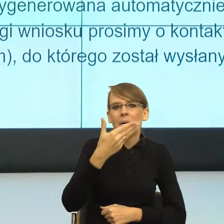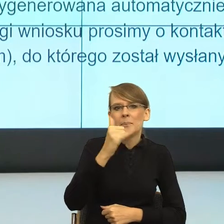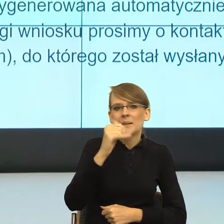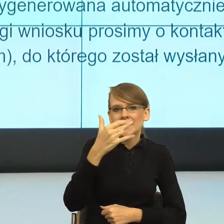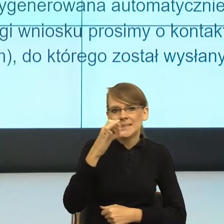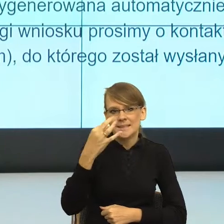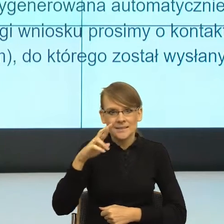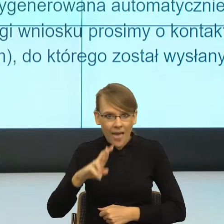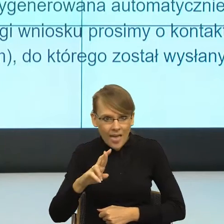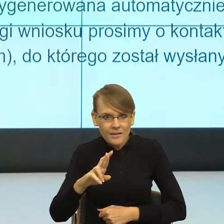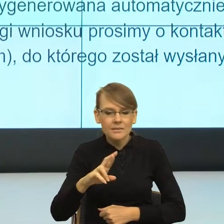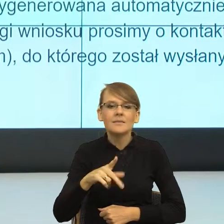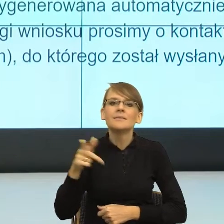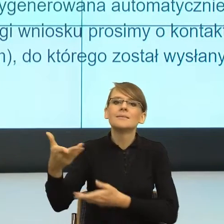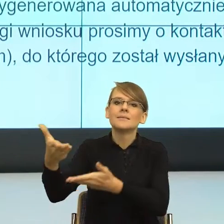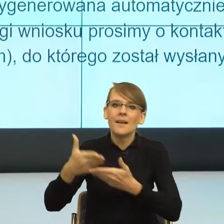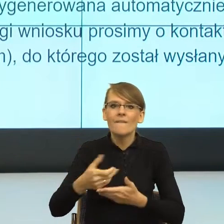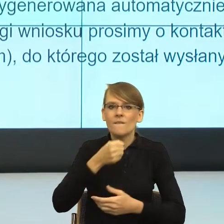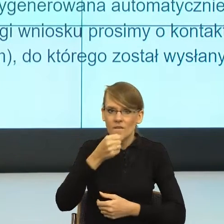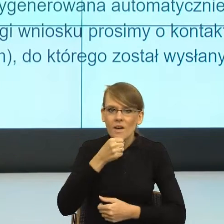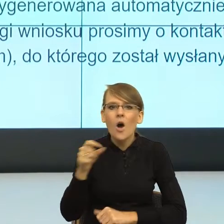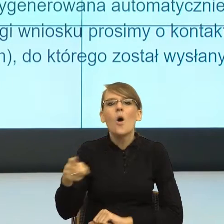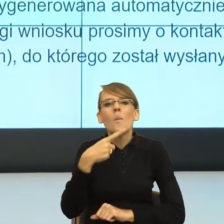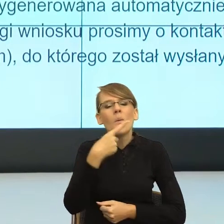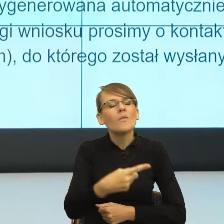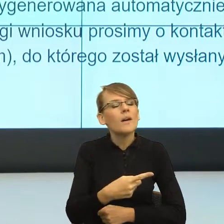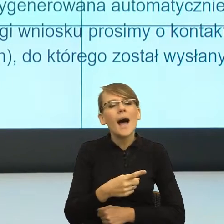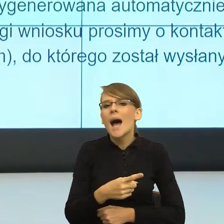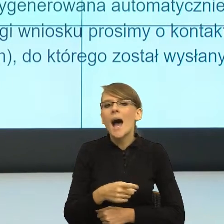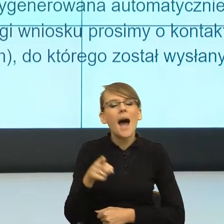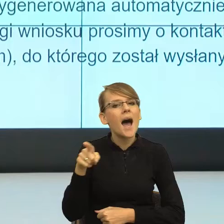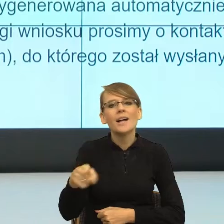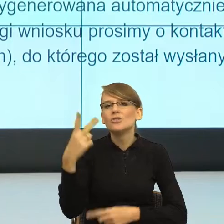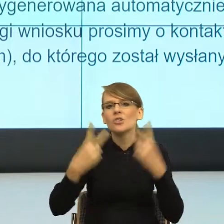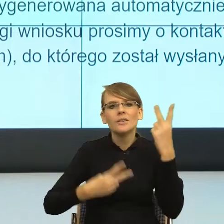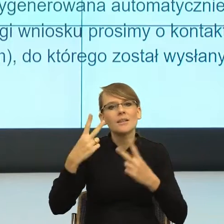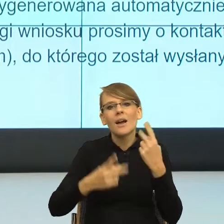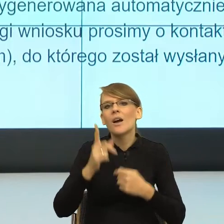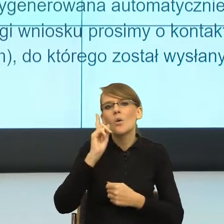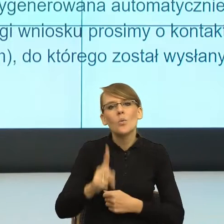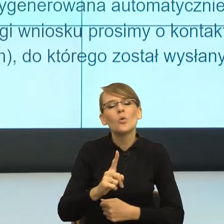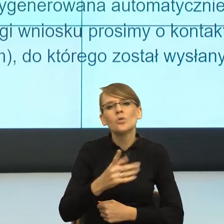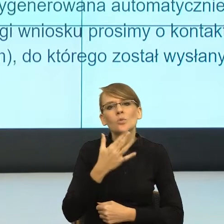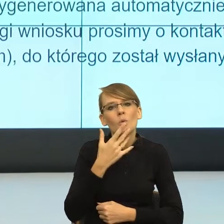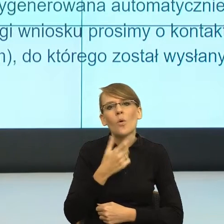wywiad i powiedziała, że ona owszem, udzieli wywiadu pod warunkiem, że dziennikarz będzie używał do niej formy feminatywnej "ministra".